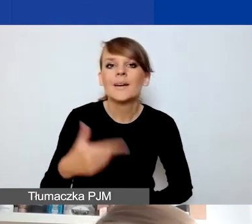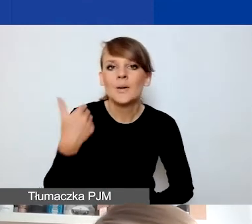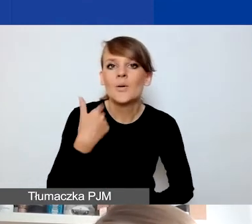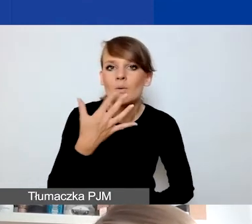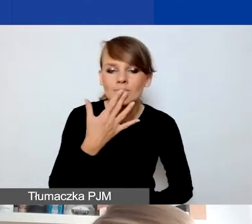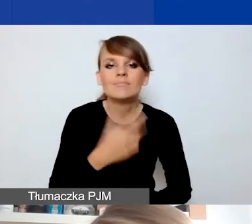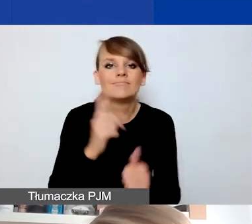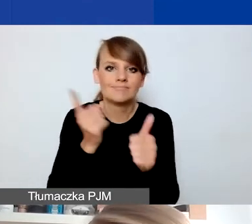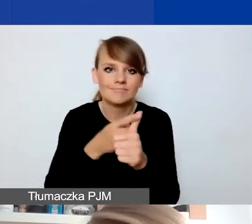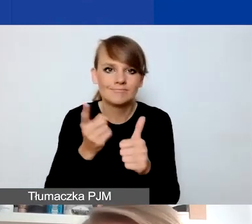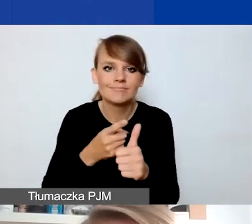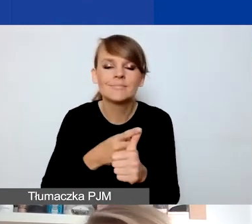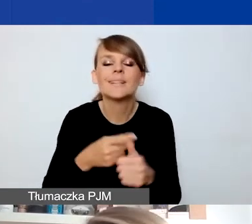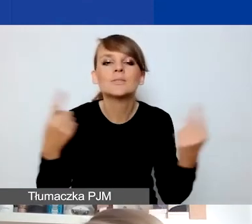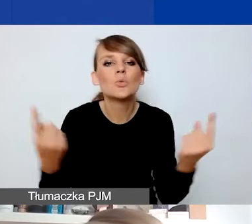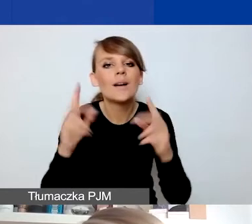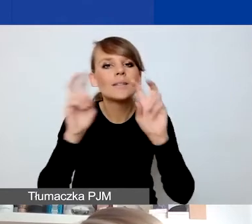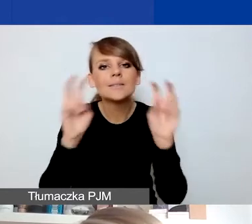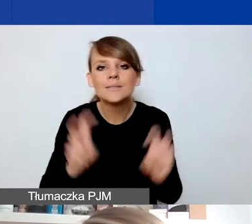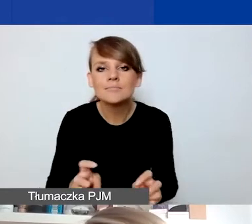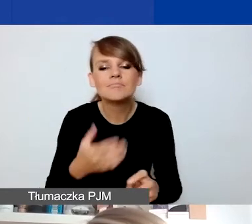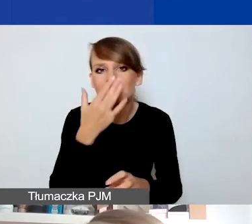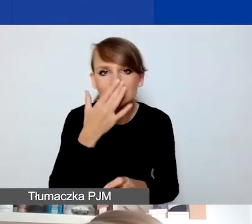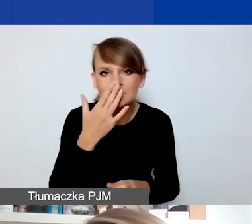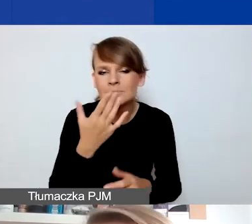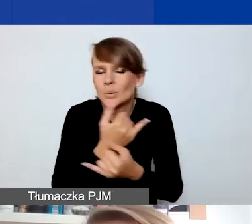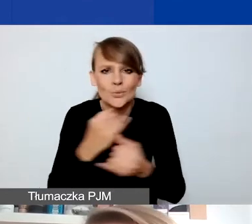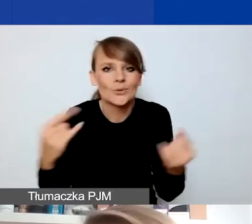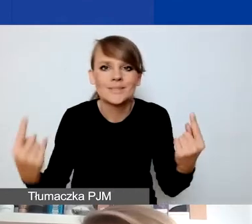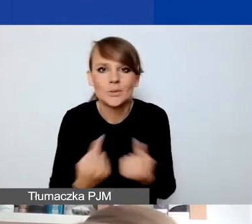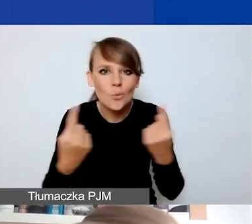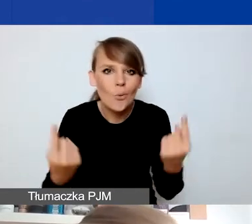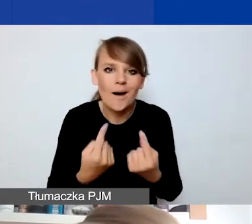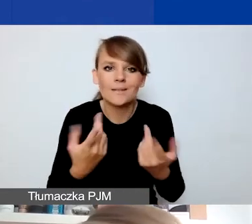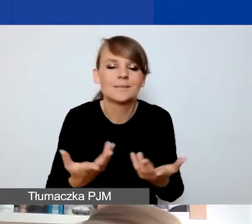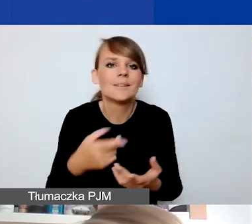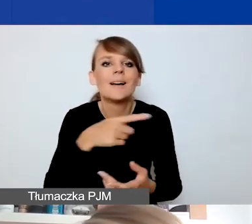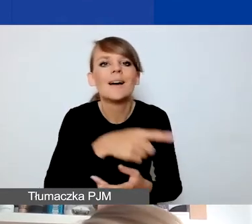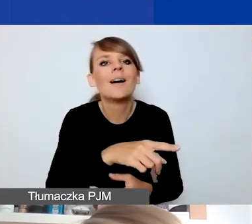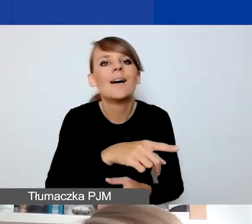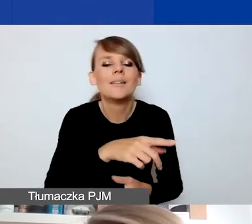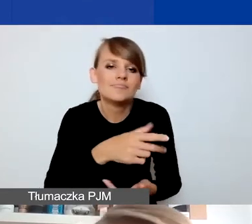sytuacje kryzysowe to mogą być różnego typu sytuacje, w których dochodzi do pogorszenia sytuacji grupy,